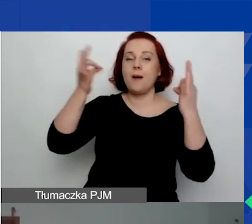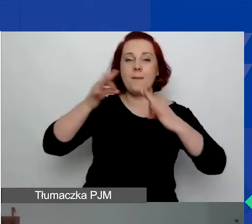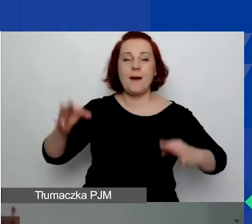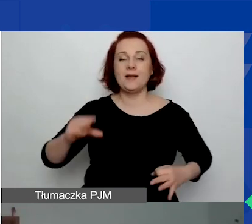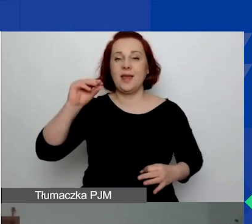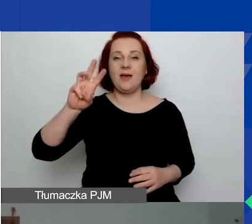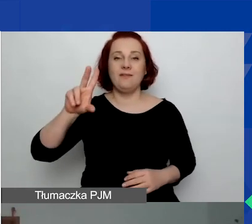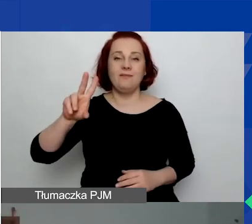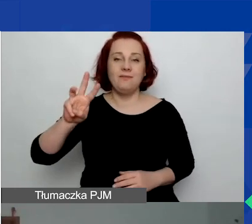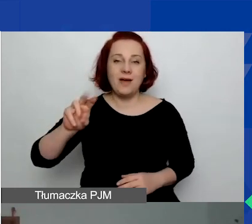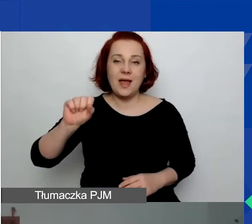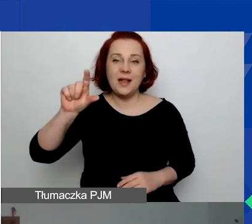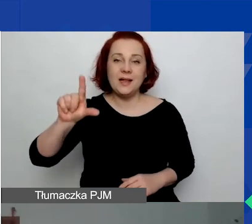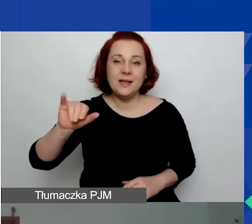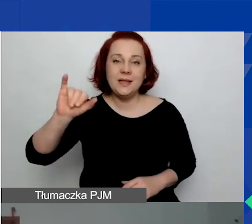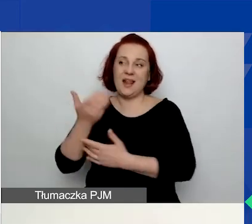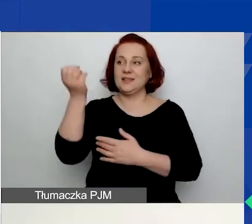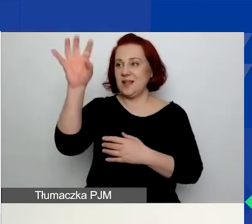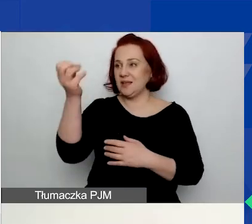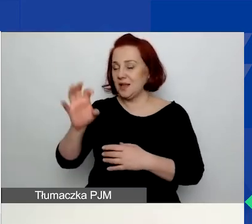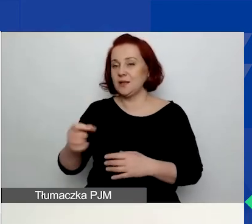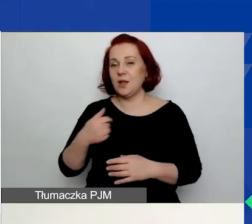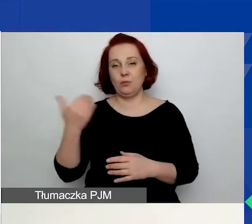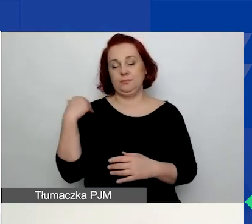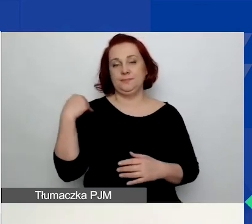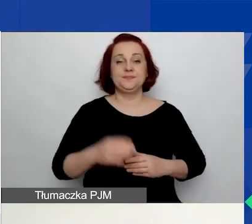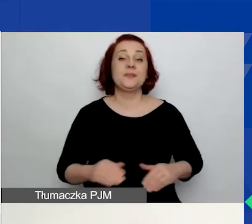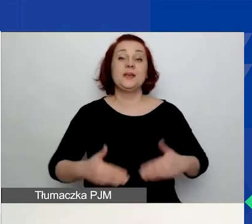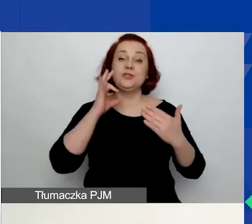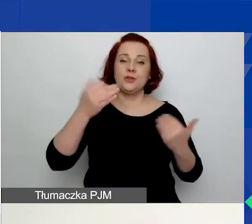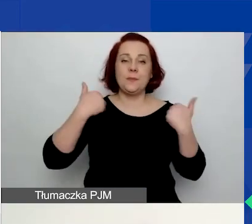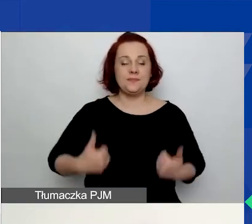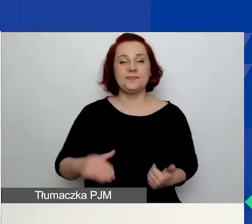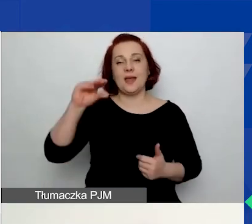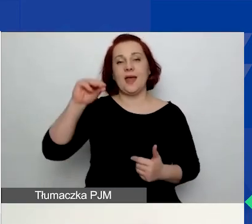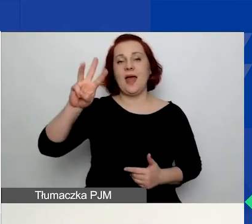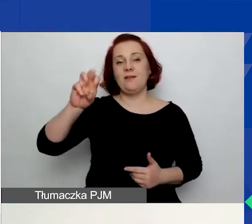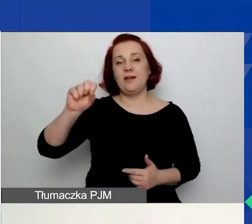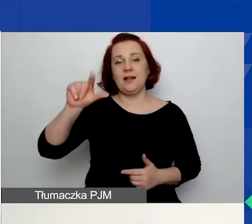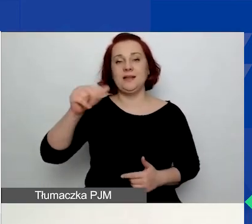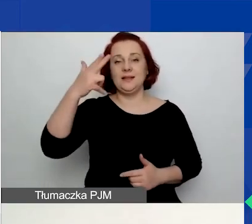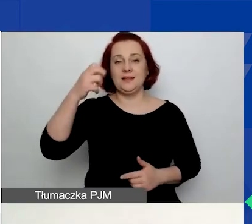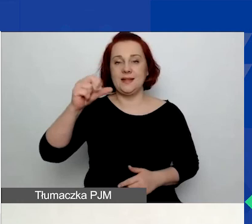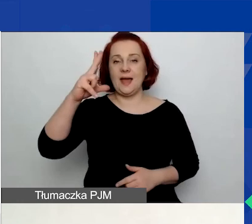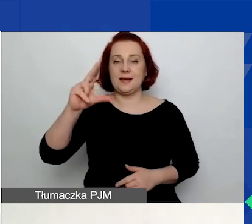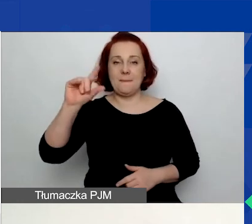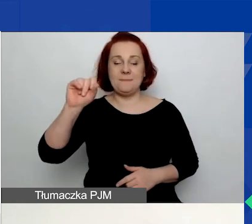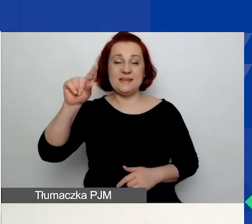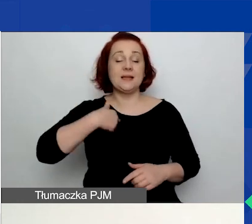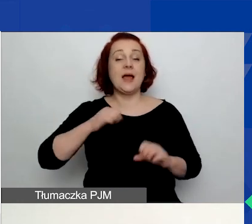Już oddaję ci głos, Ewelino. Dzień dobry raz jeszcze. Nazywam się Ewelina Kempista. Pracuję w Fundacji Edukacja dla Demokracji.